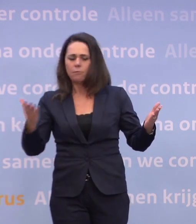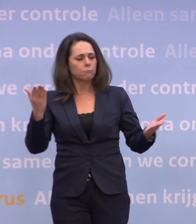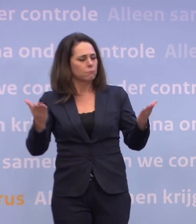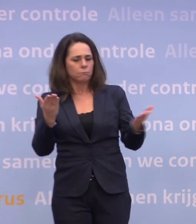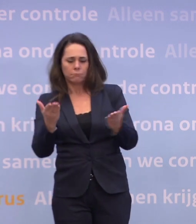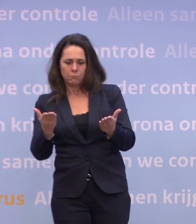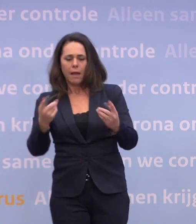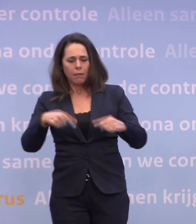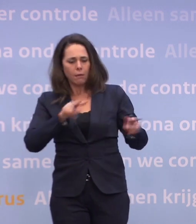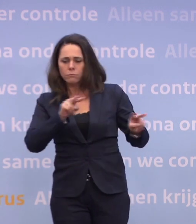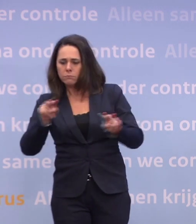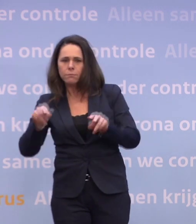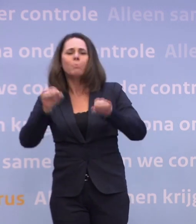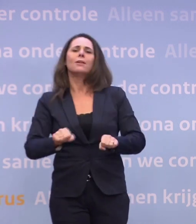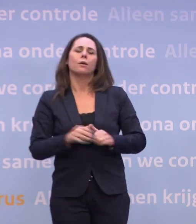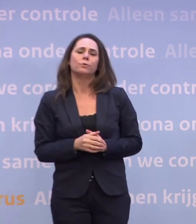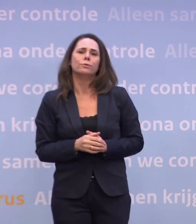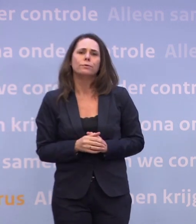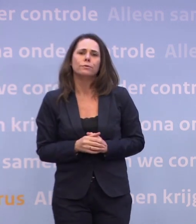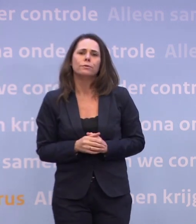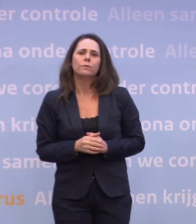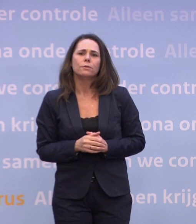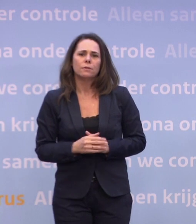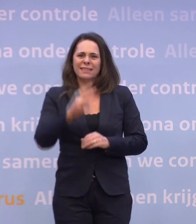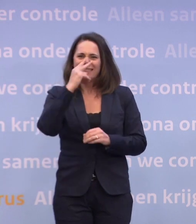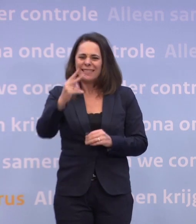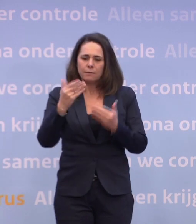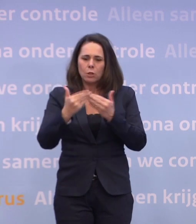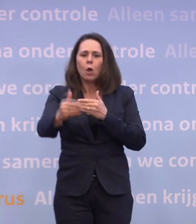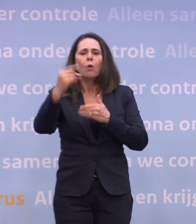...dat wij onze besluiten nemen. Wat we zien de komende maanden, is dat een deel van de samenleving...